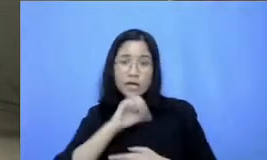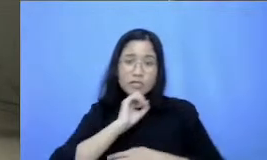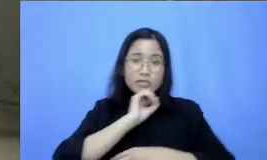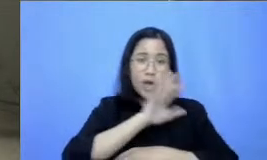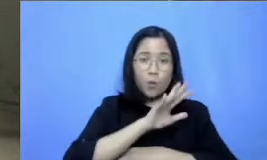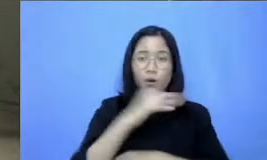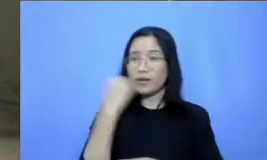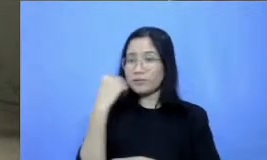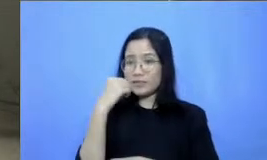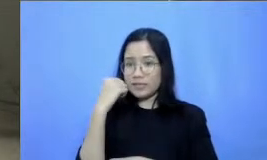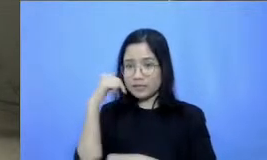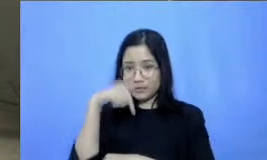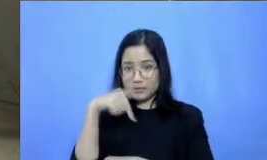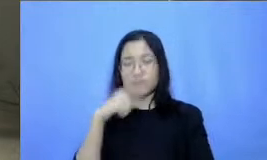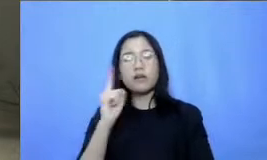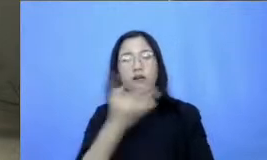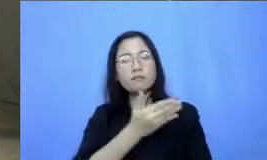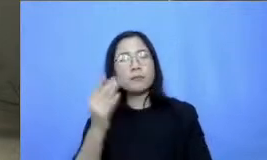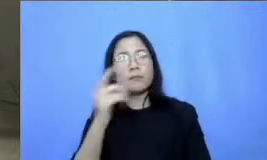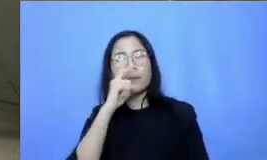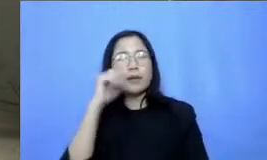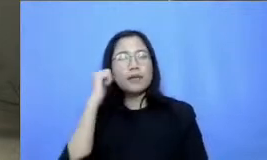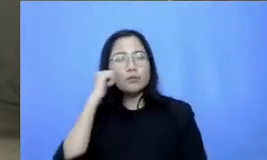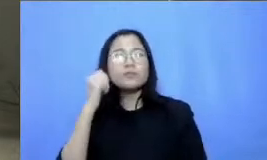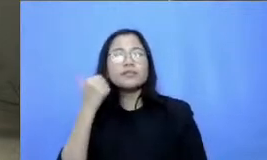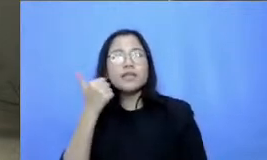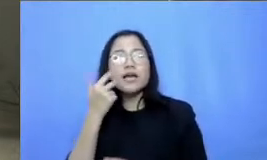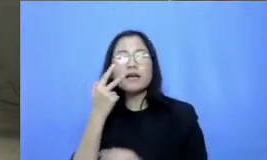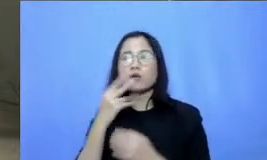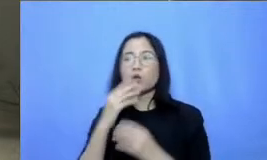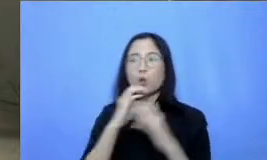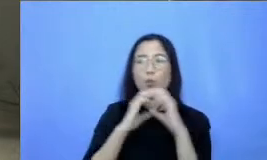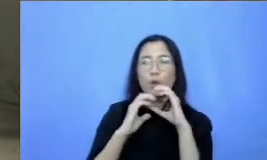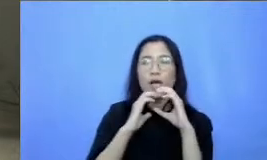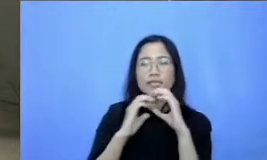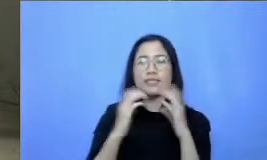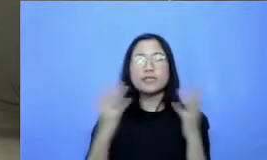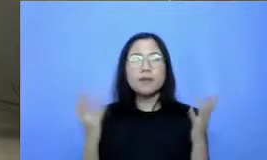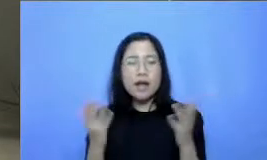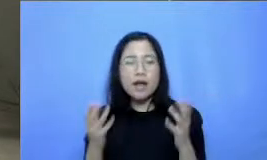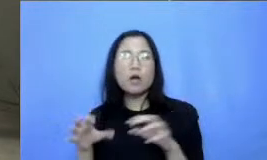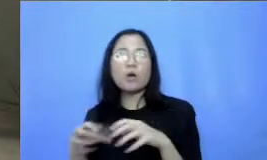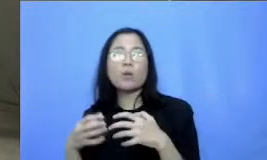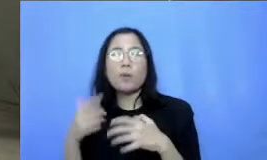bapak dan ibu terus bisa untuk berkomu nikasi di kelompok belajar Kami Begitu juga dengan